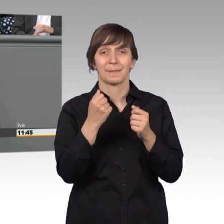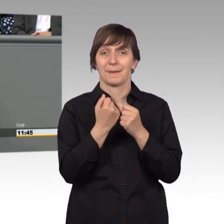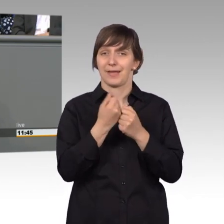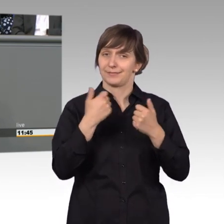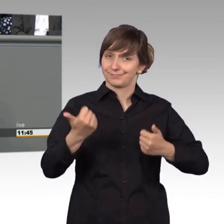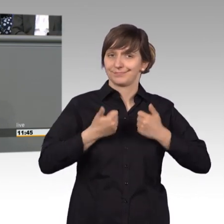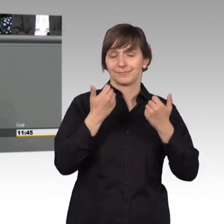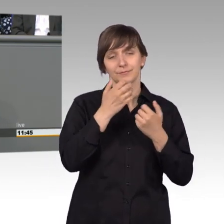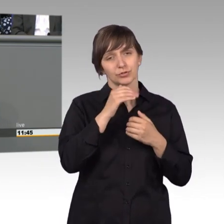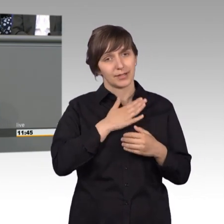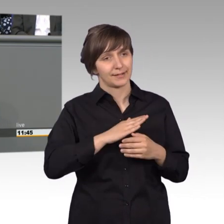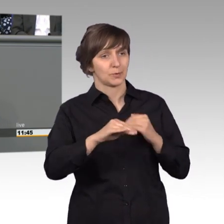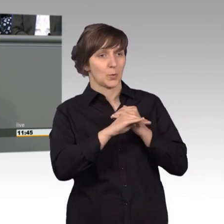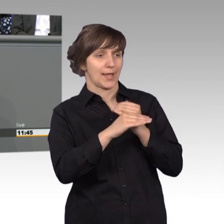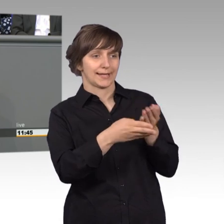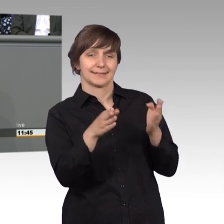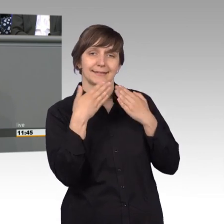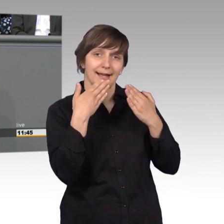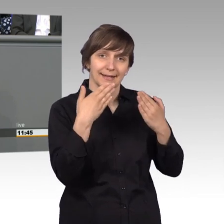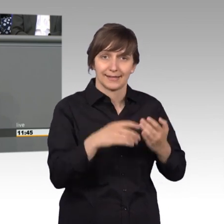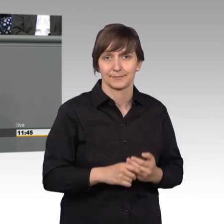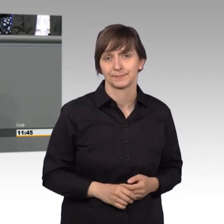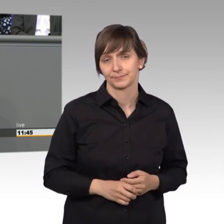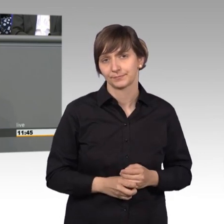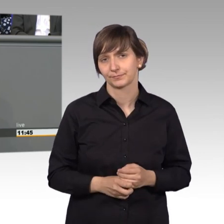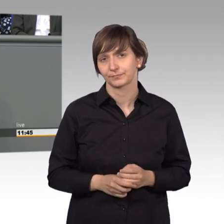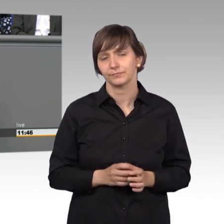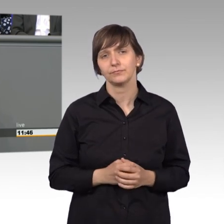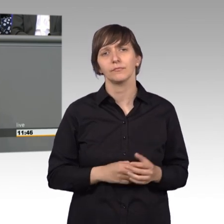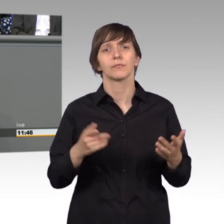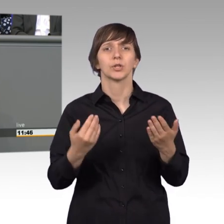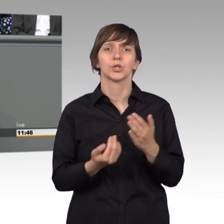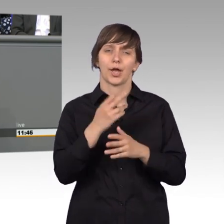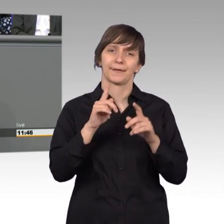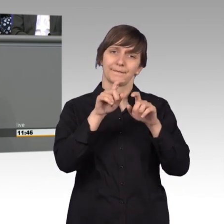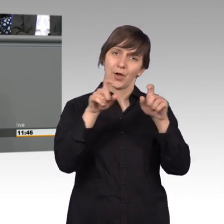Kolleginnen und Kollegen aus dem Ausschuss, besonders bei dem neuen Vorsitzenden, der ja gerade erst eingestiegen ist